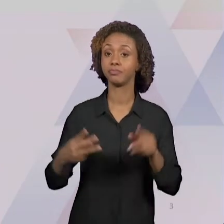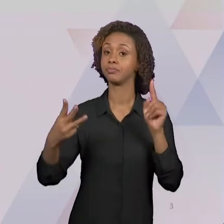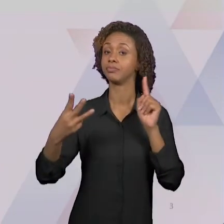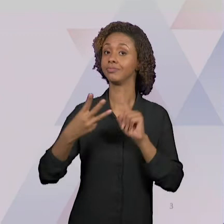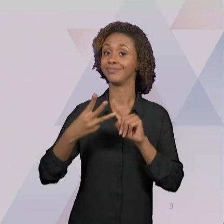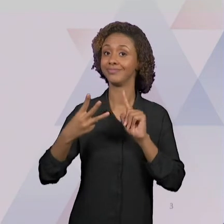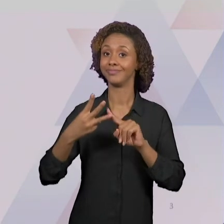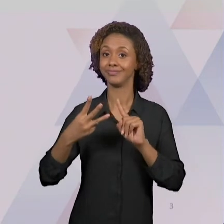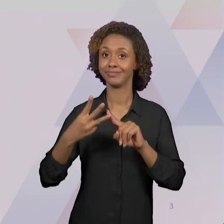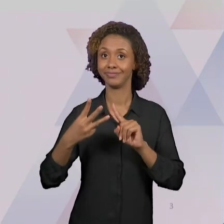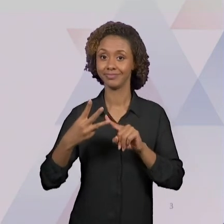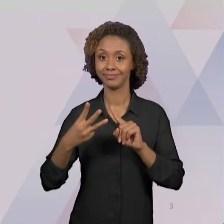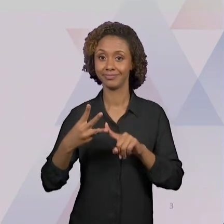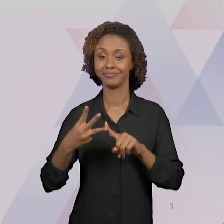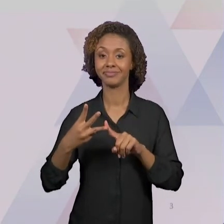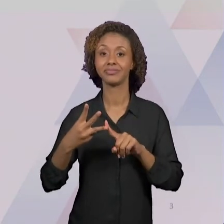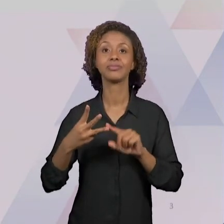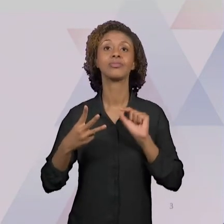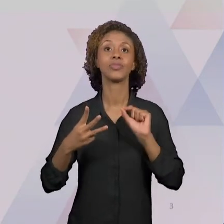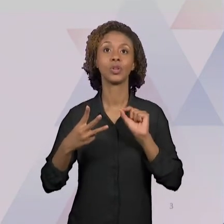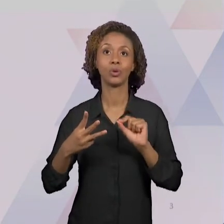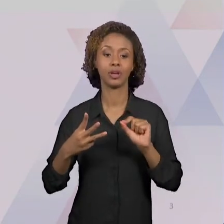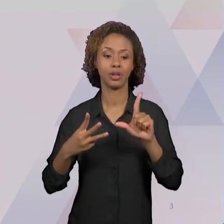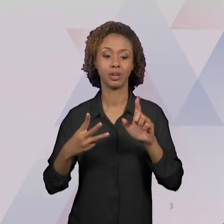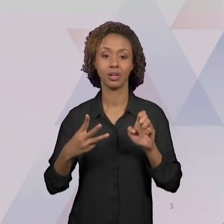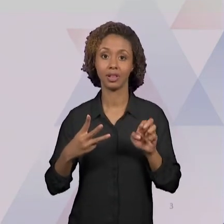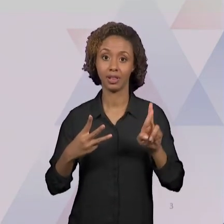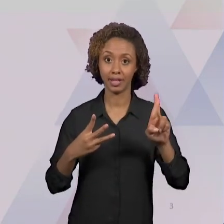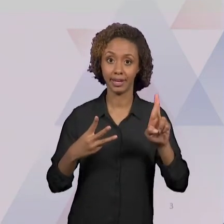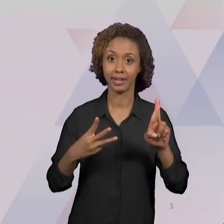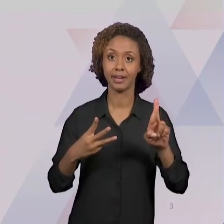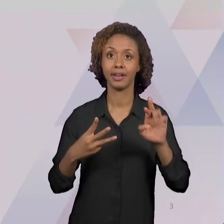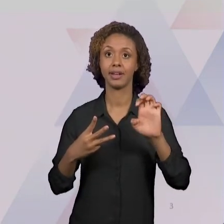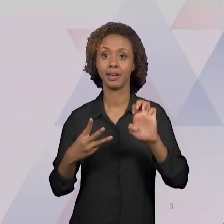ESCREVER QUE É UM MATERIAL DA SECRETARIA DE